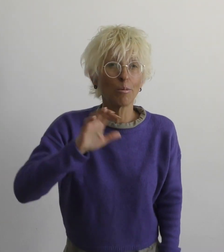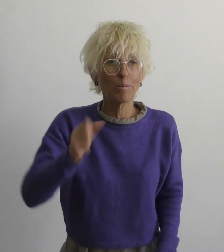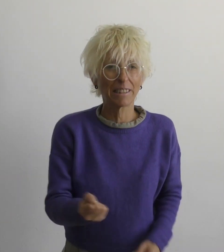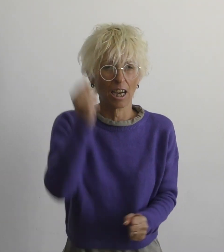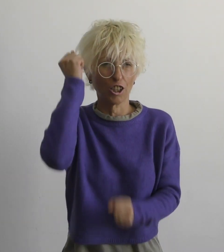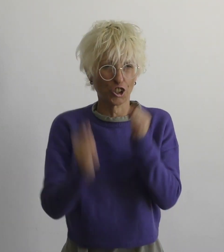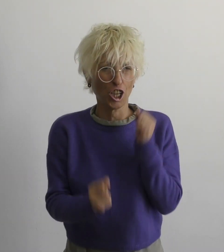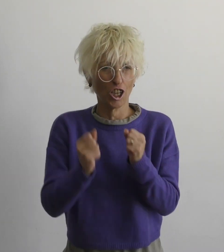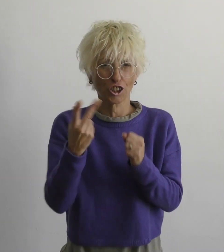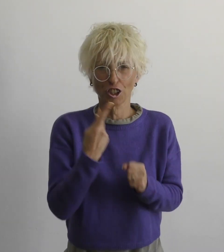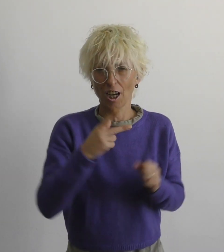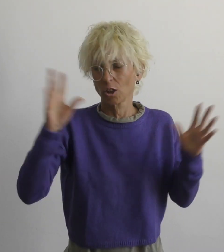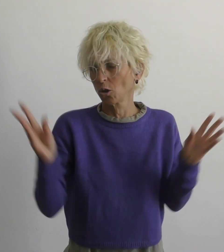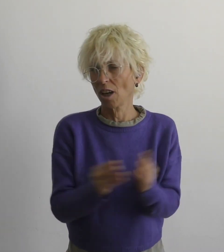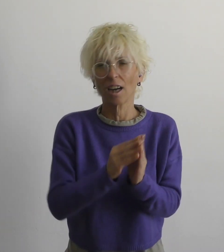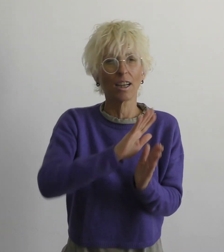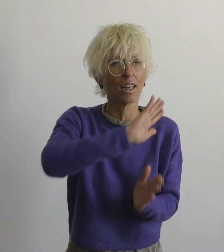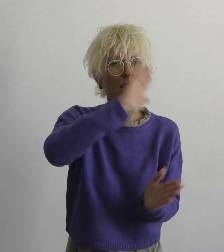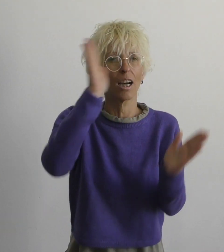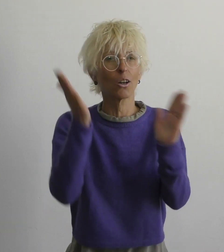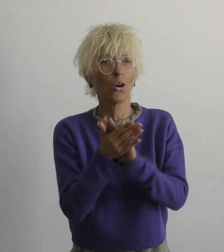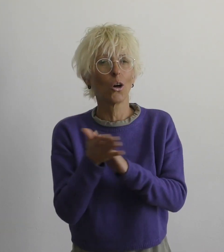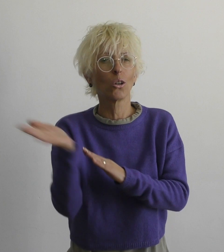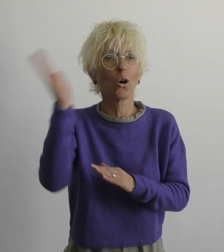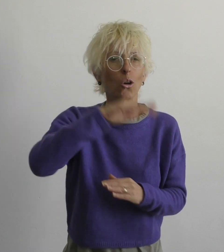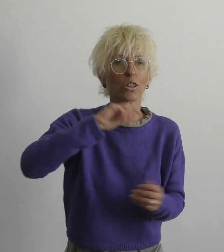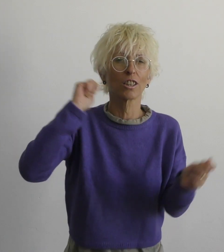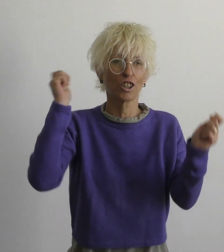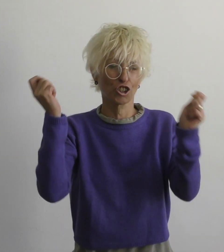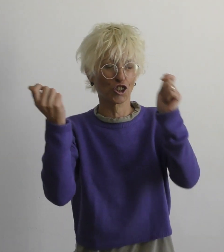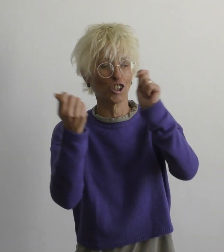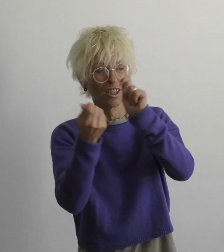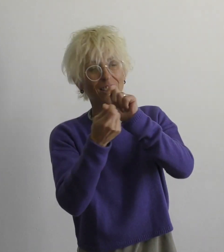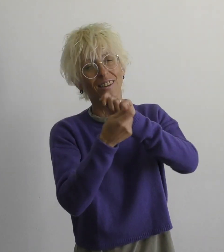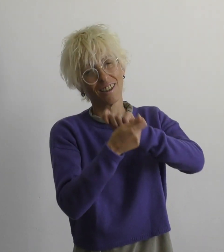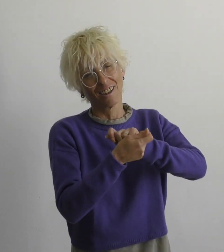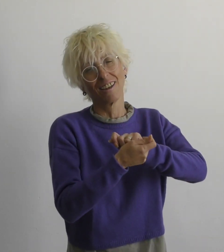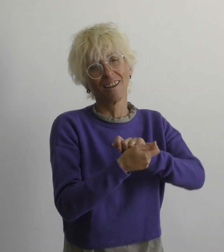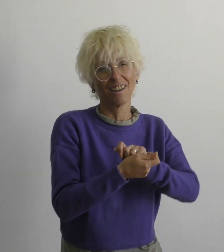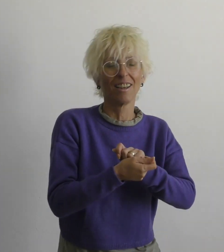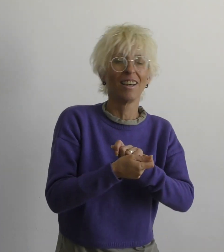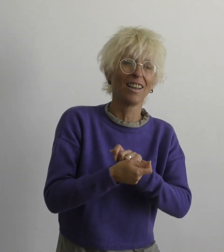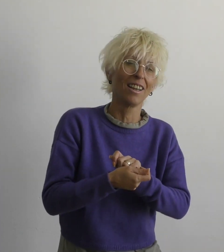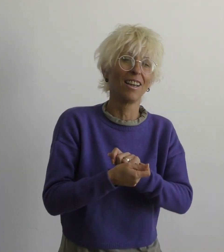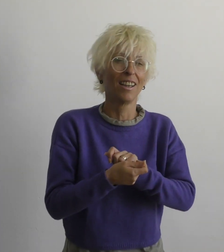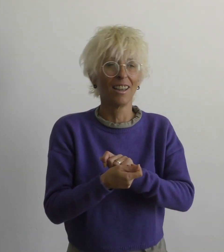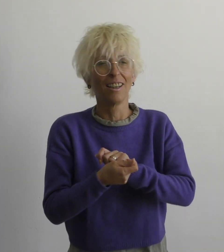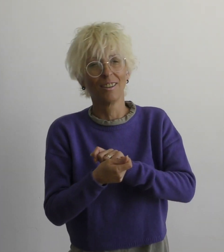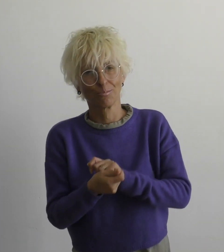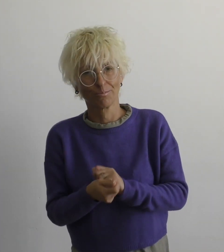даже если тяжело вместе мы многое изменим